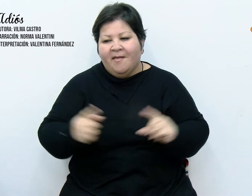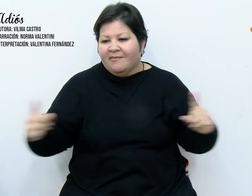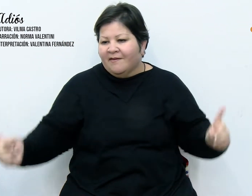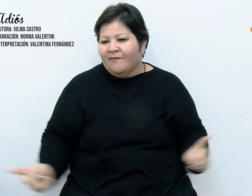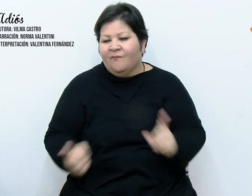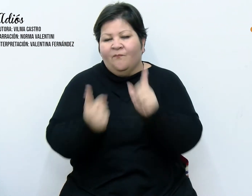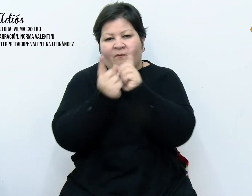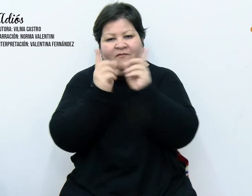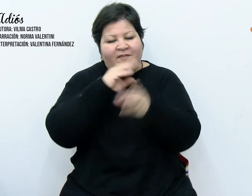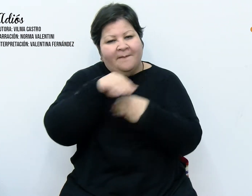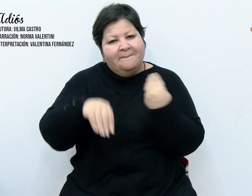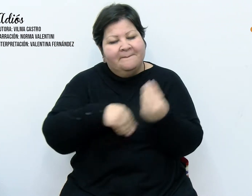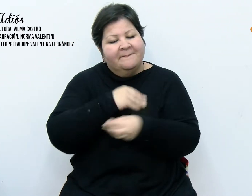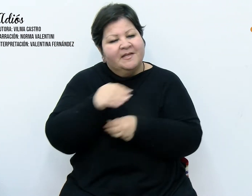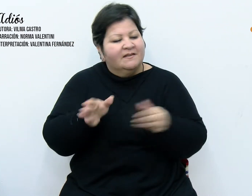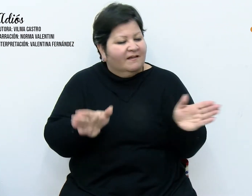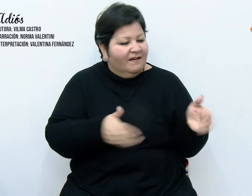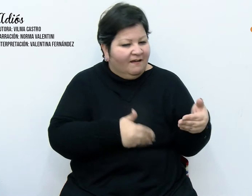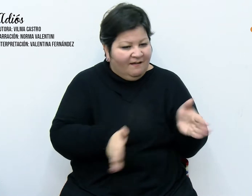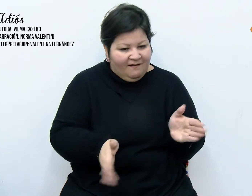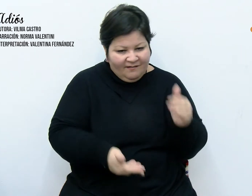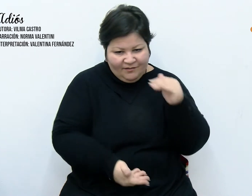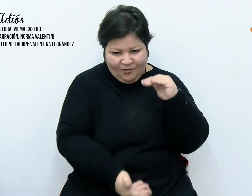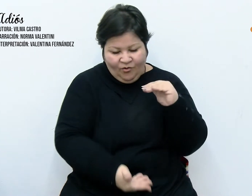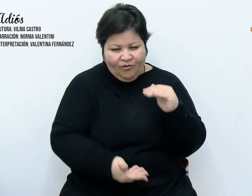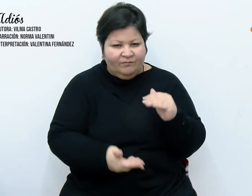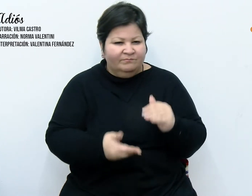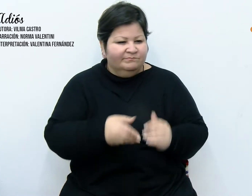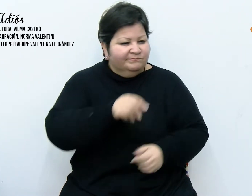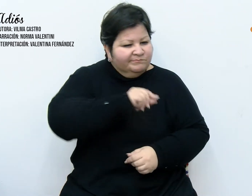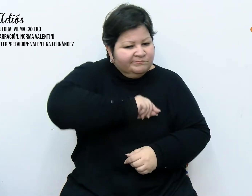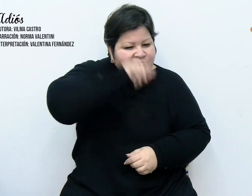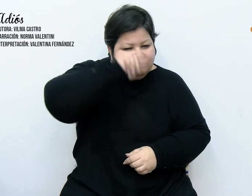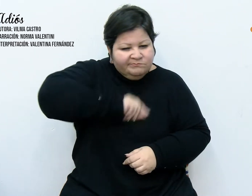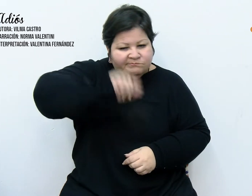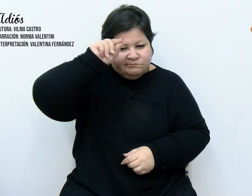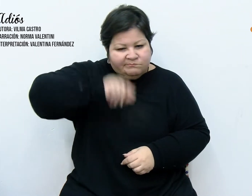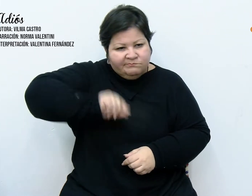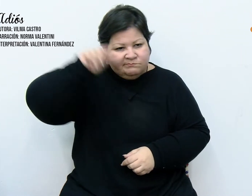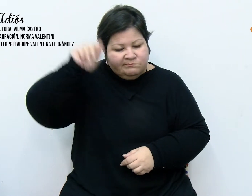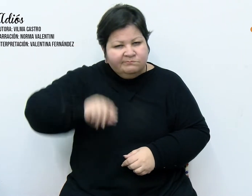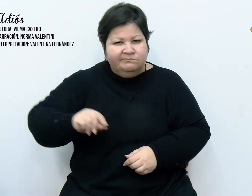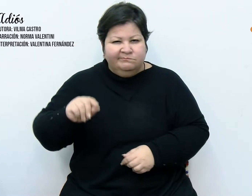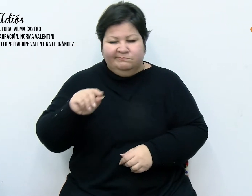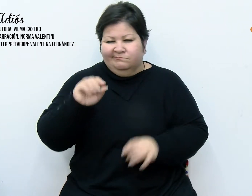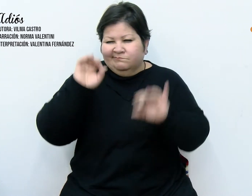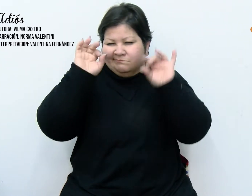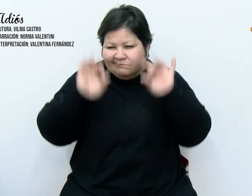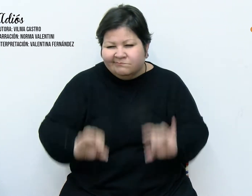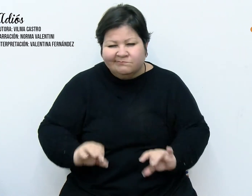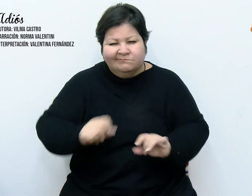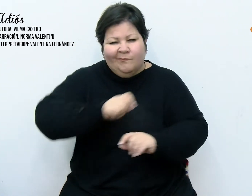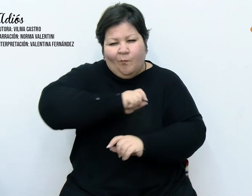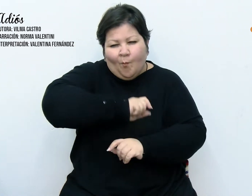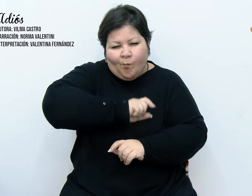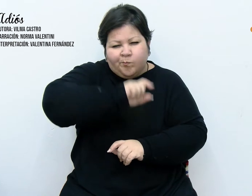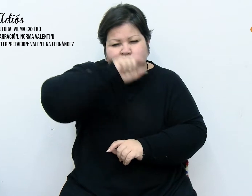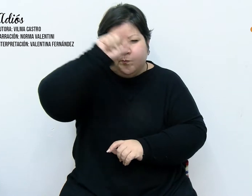"fiestas" en imprenta, mayúscula y con un drypen fluorescente bien grueso, aguarda ansiosa